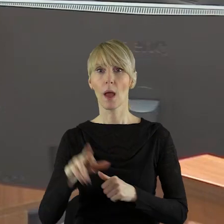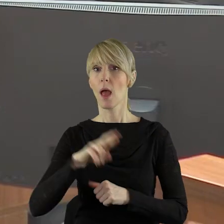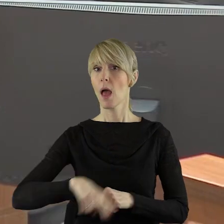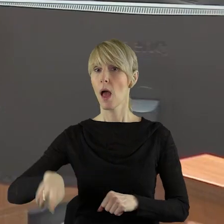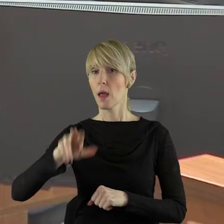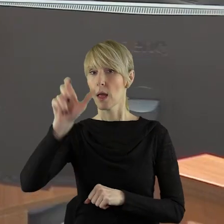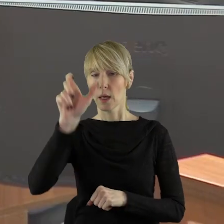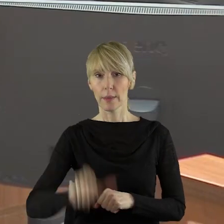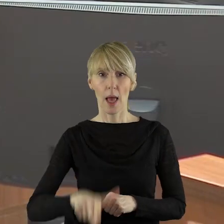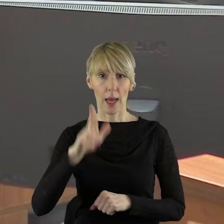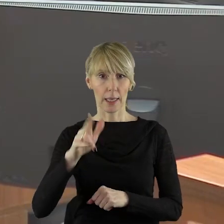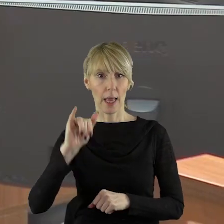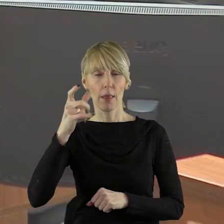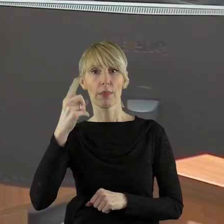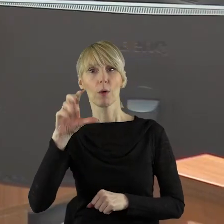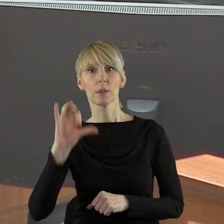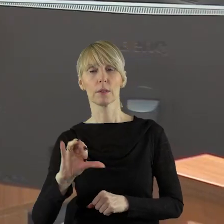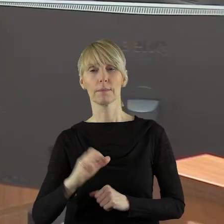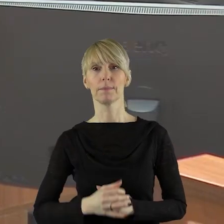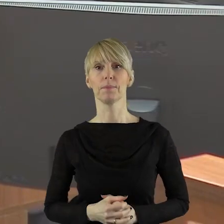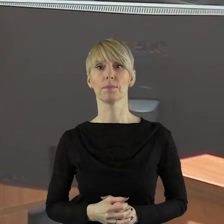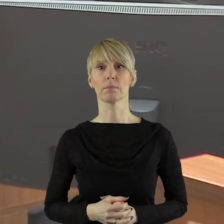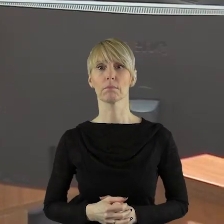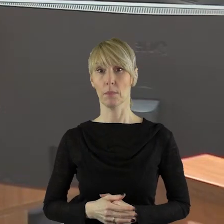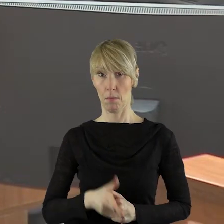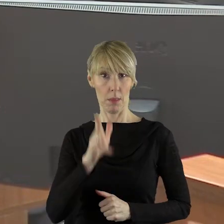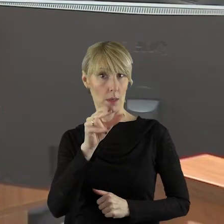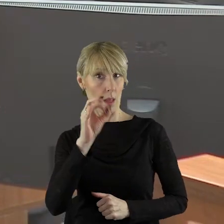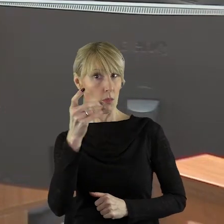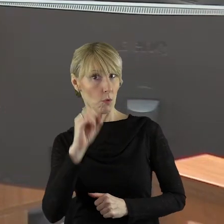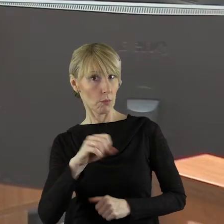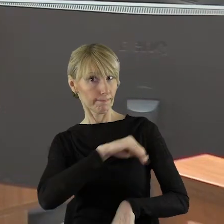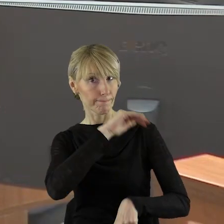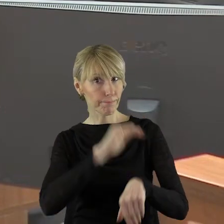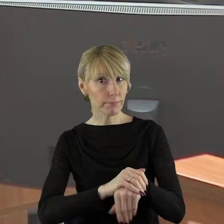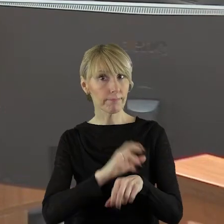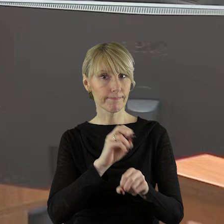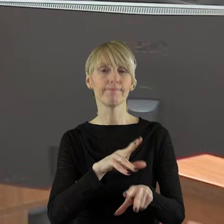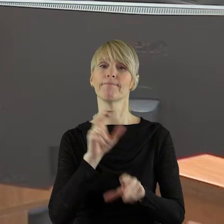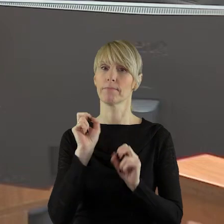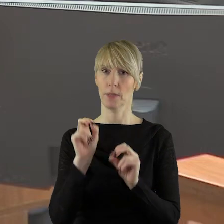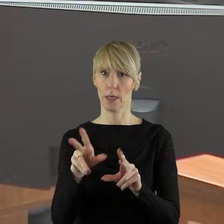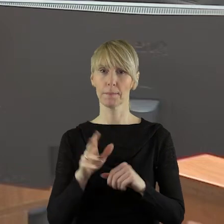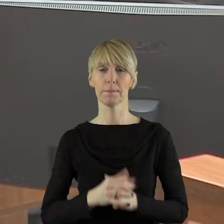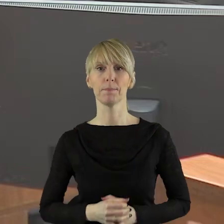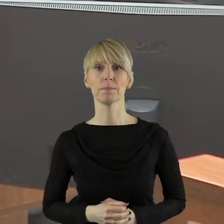radnego pana Edwarda Kiedosa. Dziękuję bardzo. Czy pan radny wyraża zgodę?